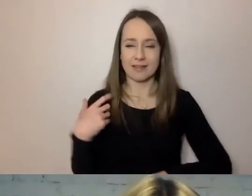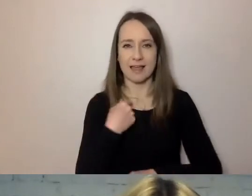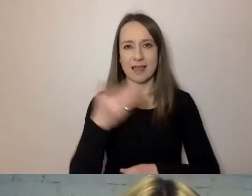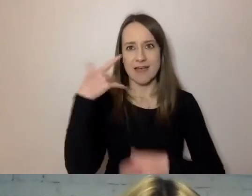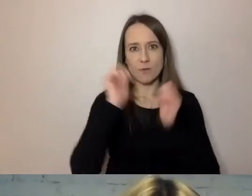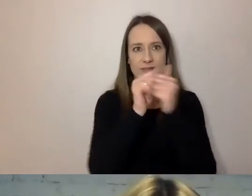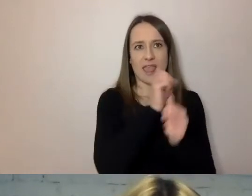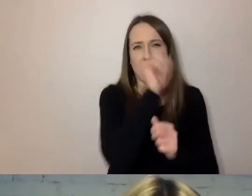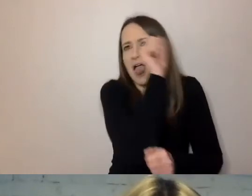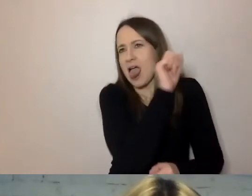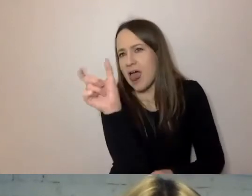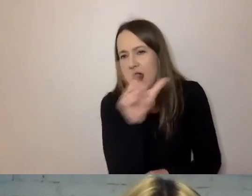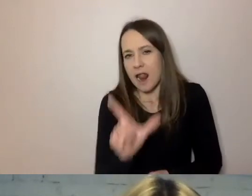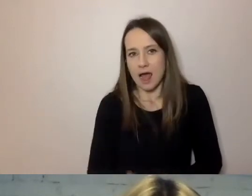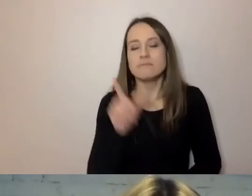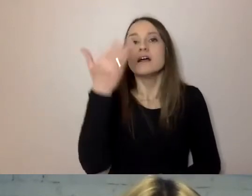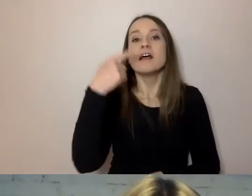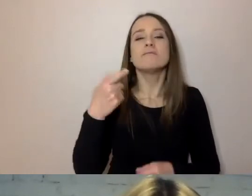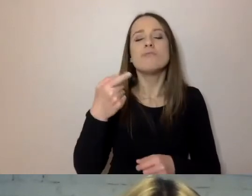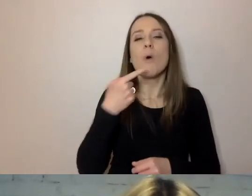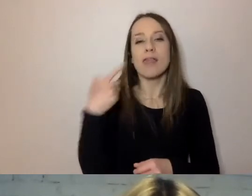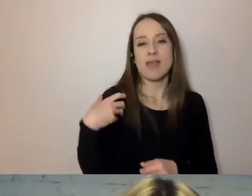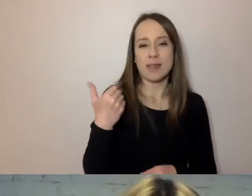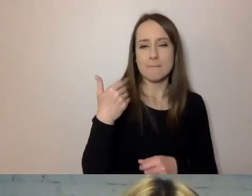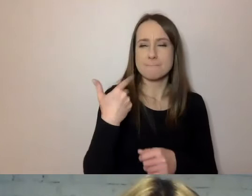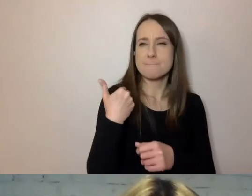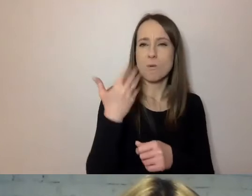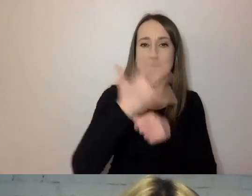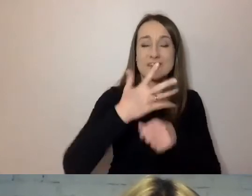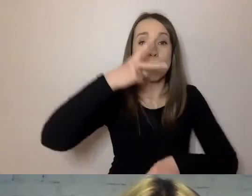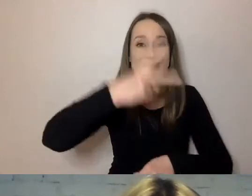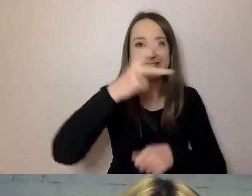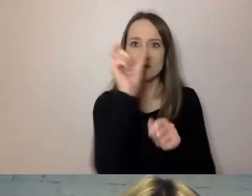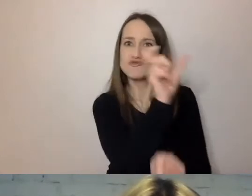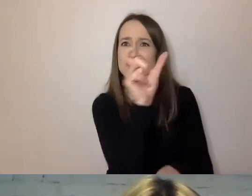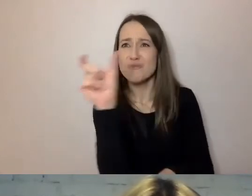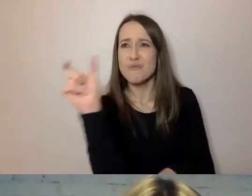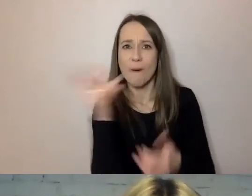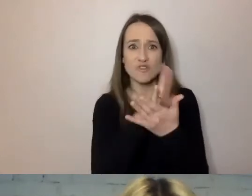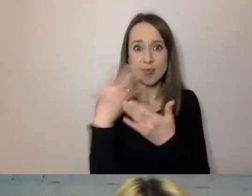Średnia w angielskim wynosiła 52 słowa w średniowieczu, w jednym zdaniu.